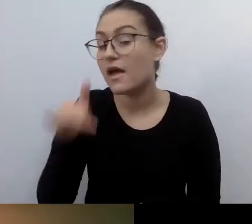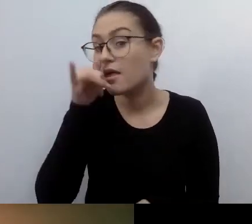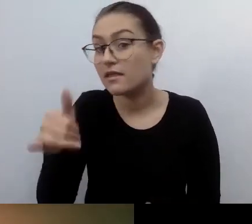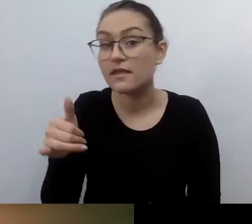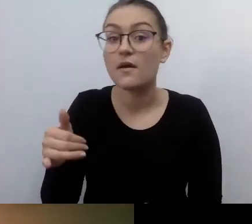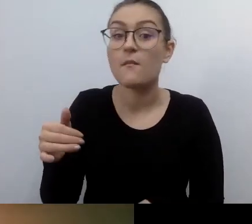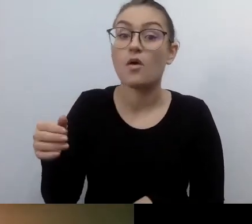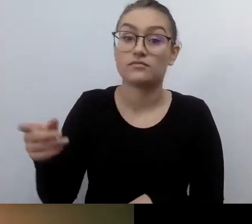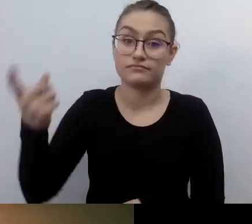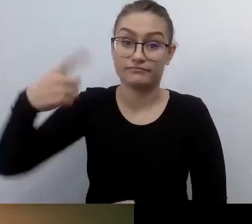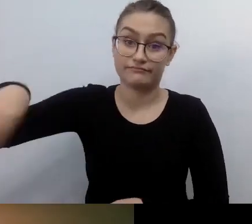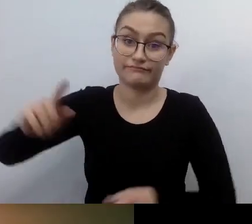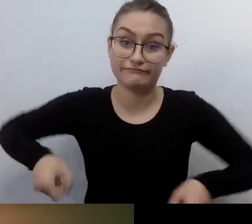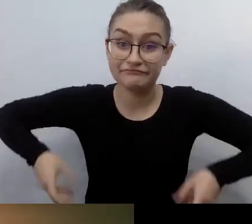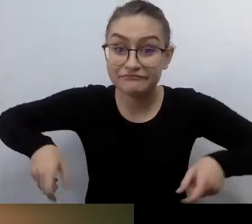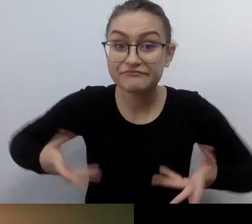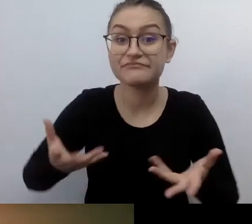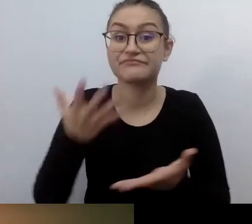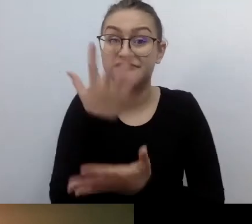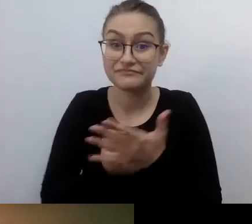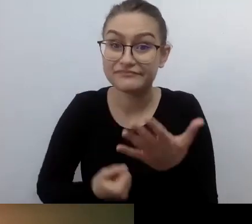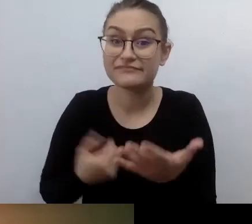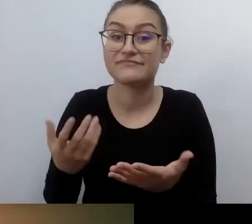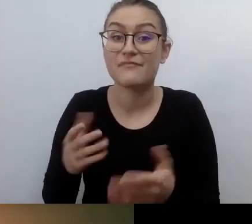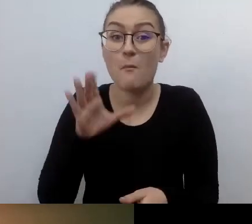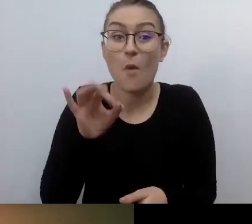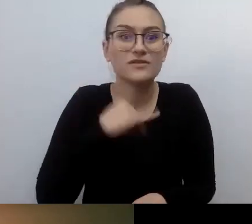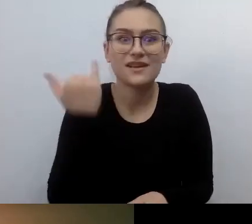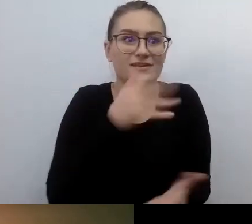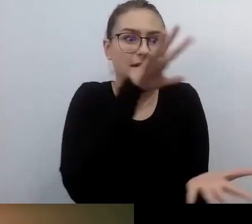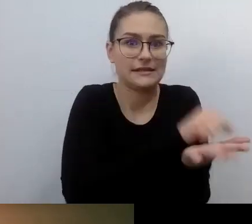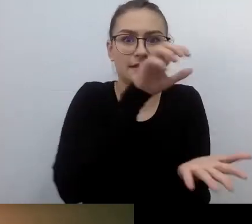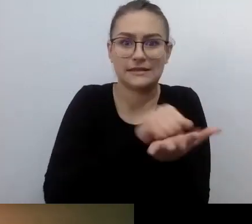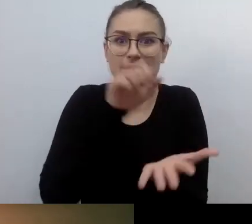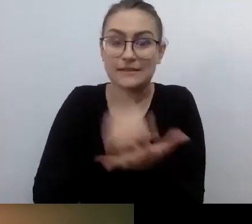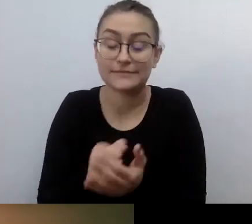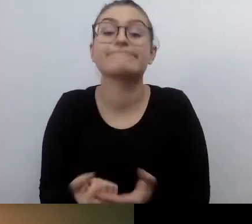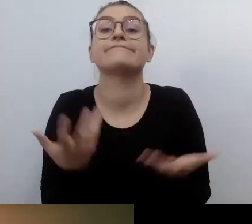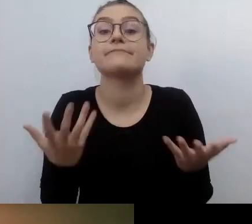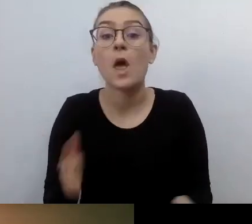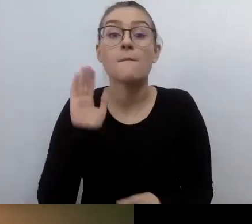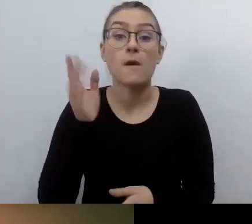To zaczęło działać dopiero wtedy, gdy znowelizowano prawo.